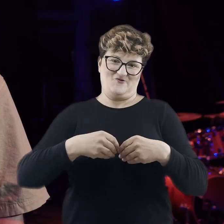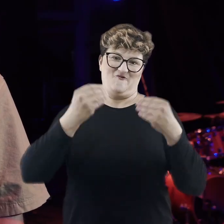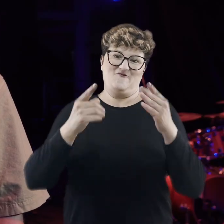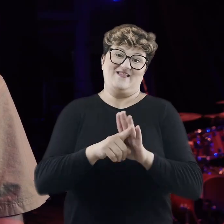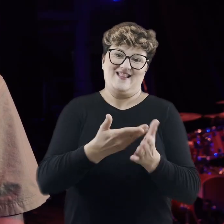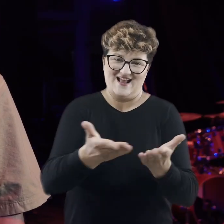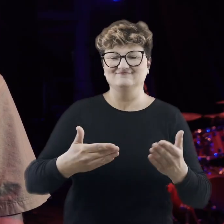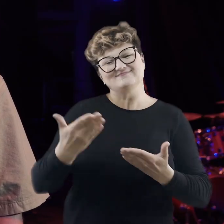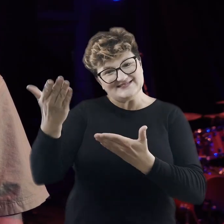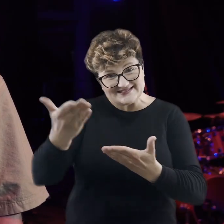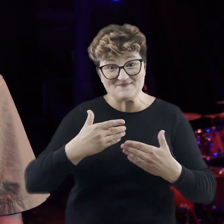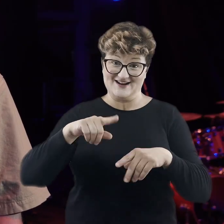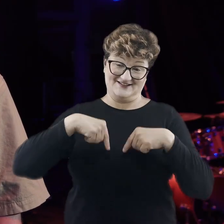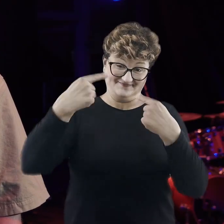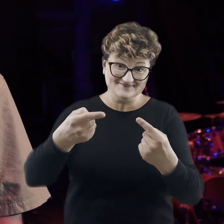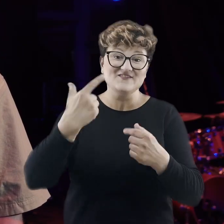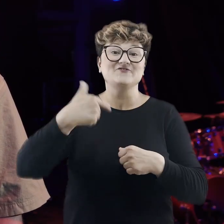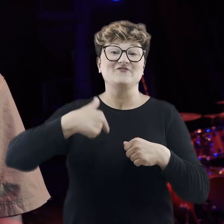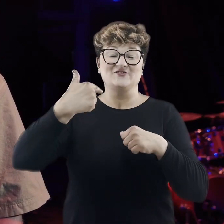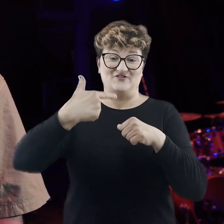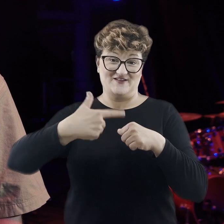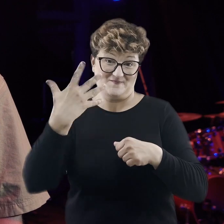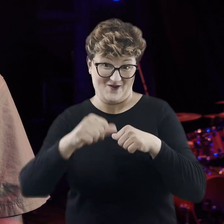I zapraszam serdecznie na kolejną edycję w 2025 roku.